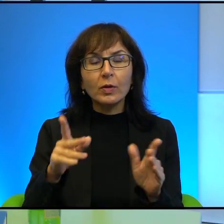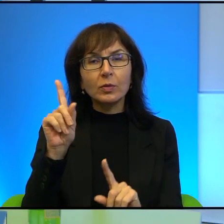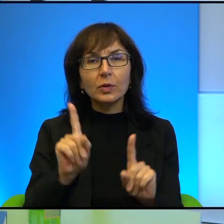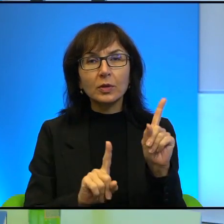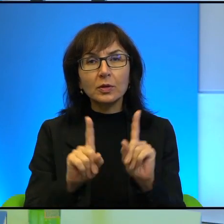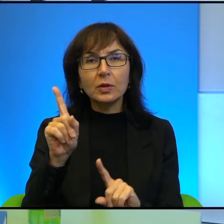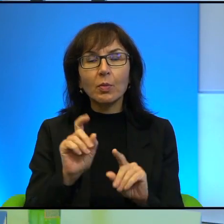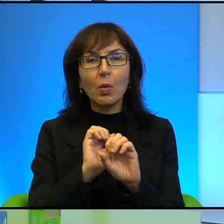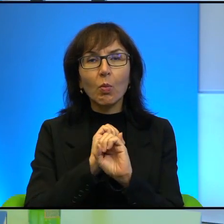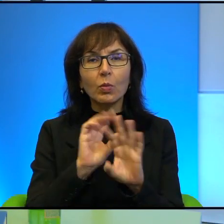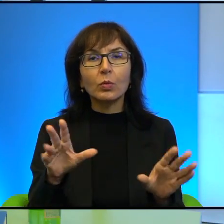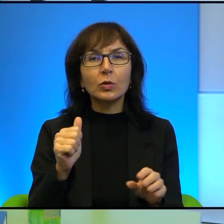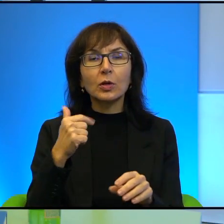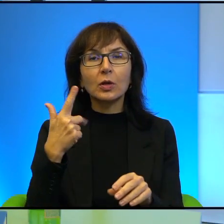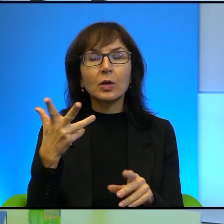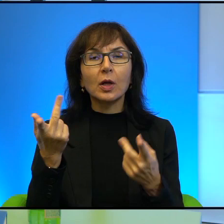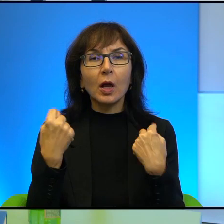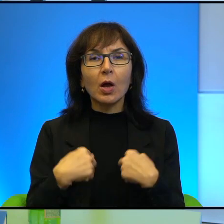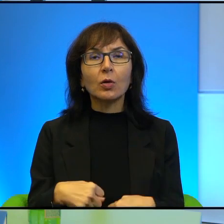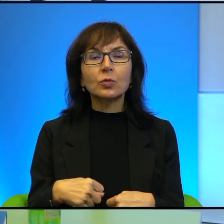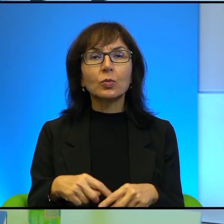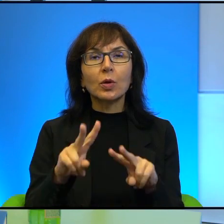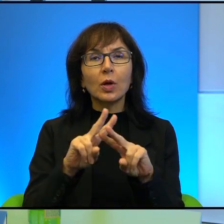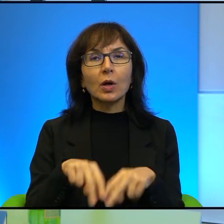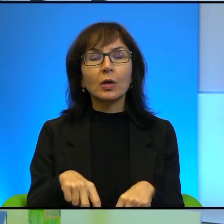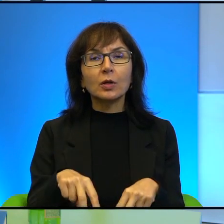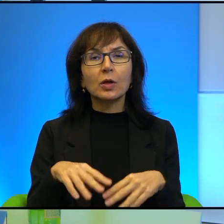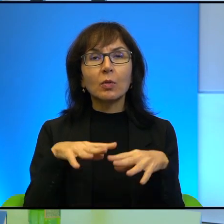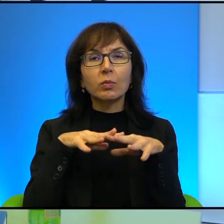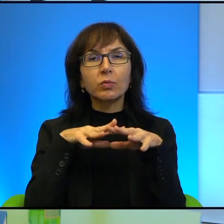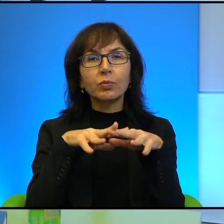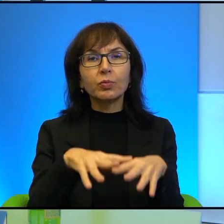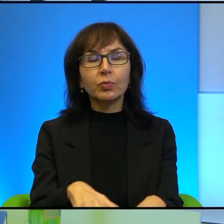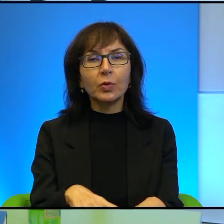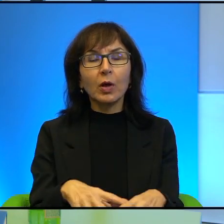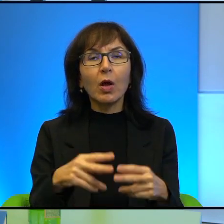przepuszcza kilka osób, a reszta tłoczy się w klatce obserwowana przez żołnierzy